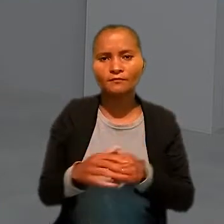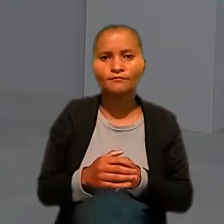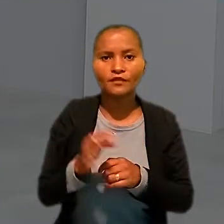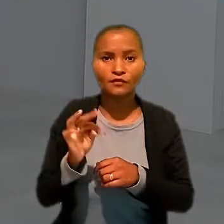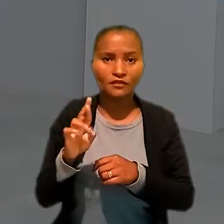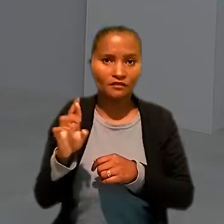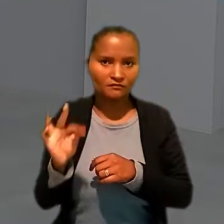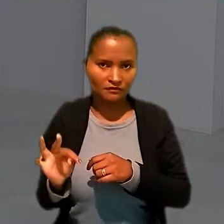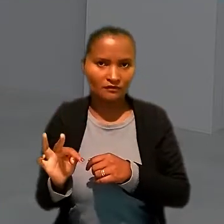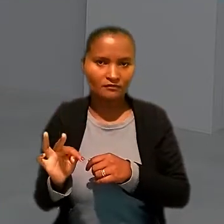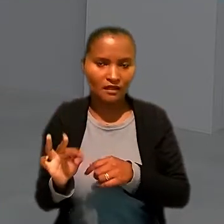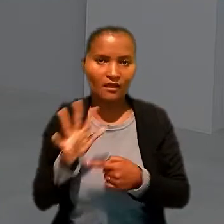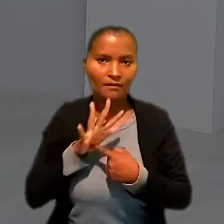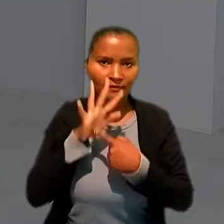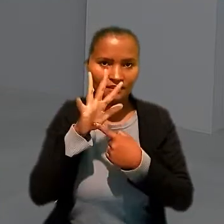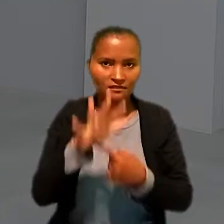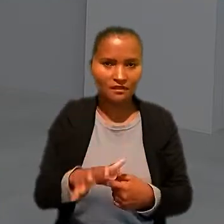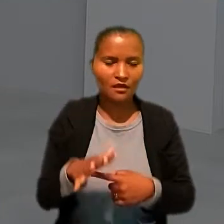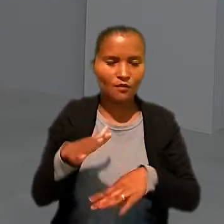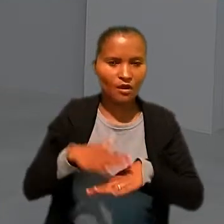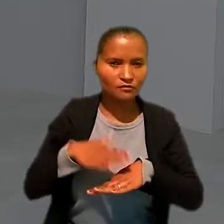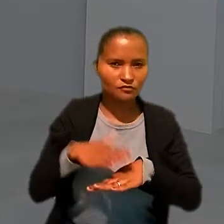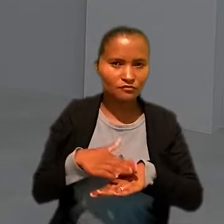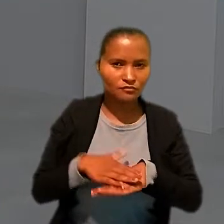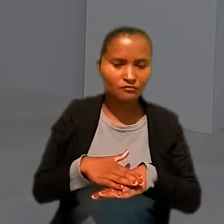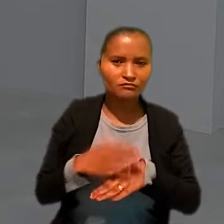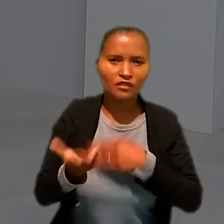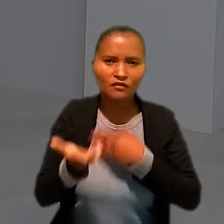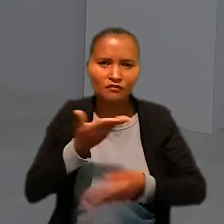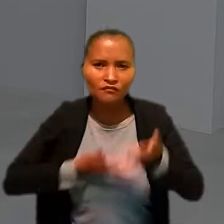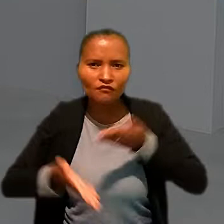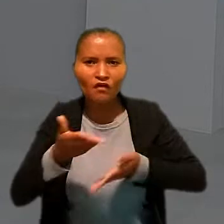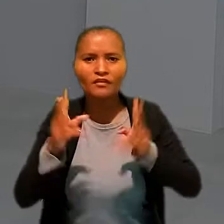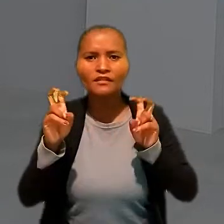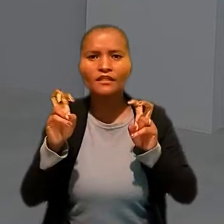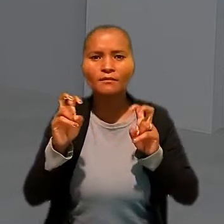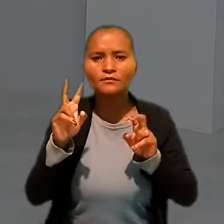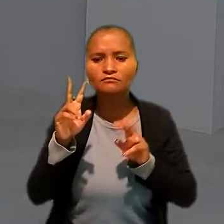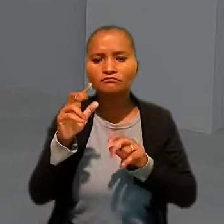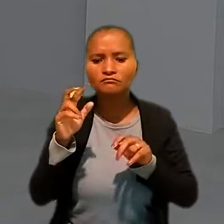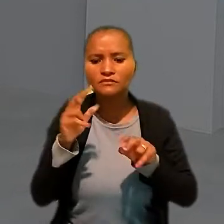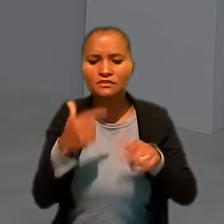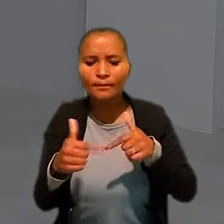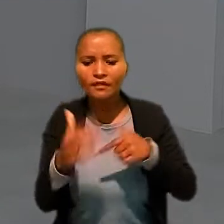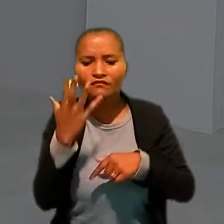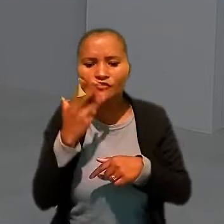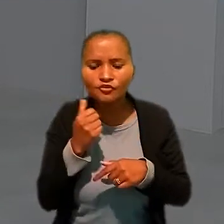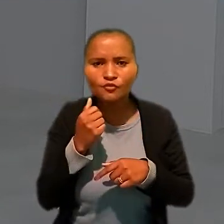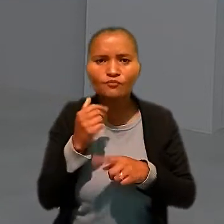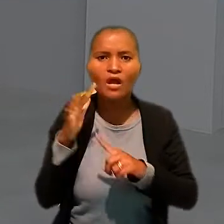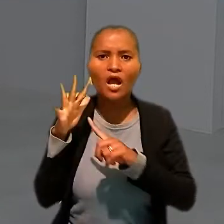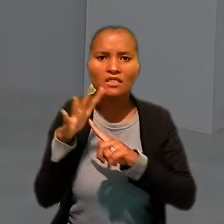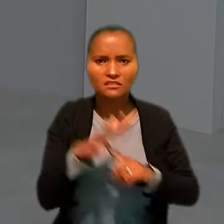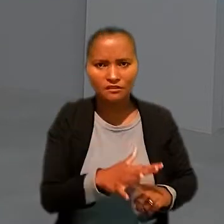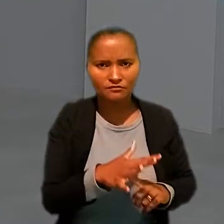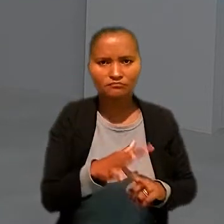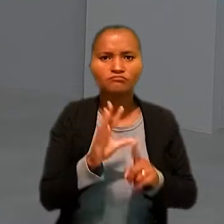Os Tribunais Regionais do Trabalho apresentaram ações que envolvem temas como trabalho infantil e assédio moral e sexual.